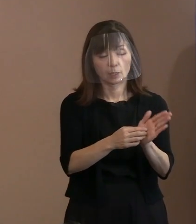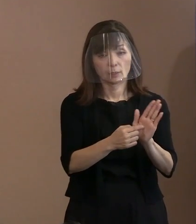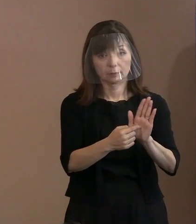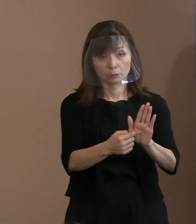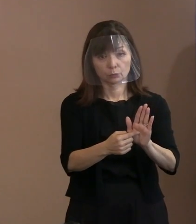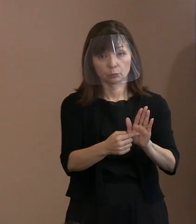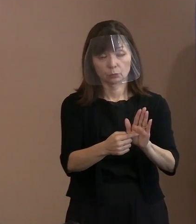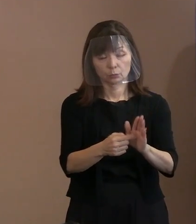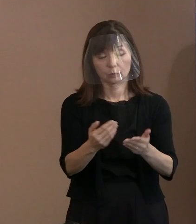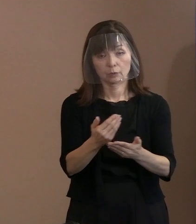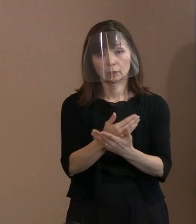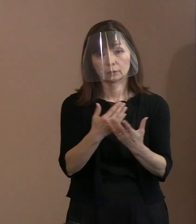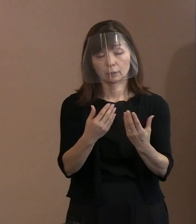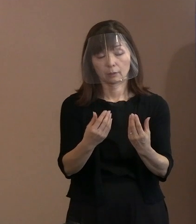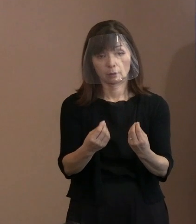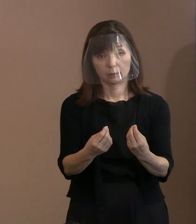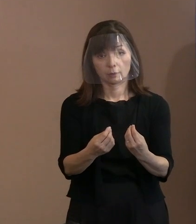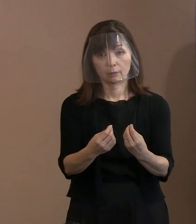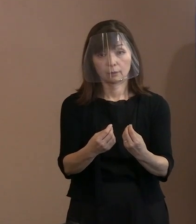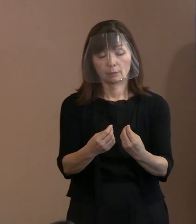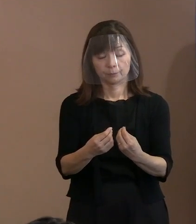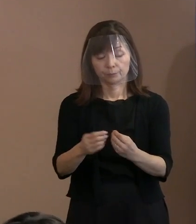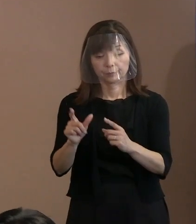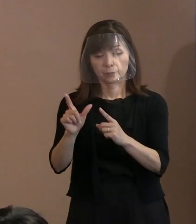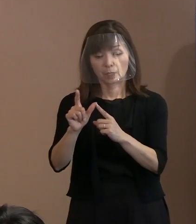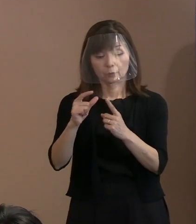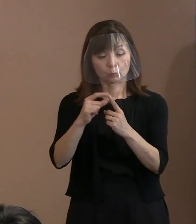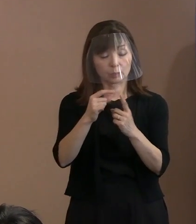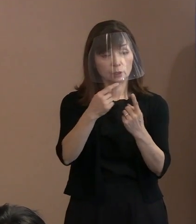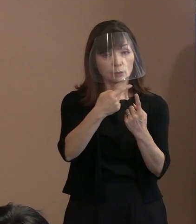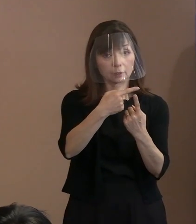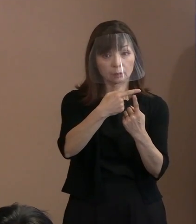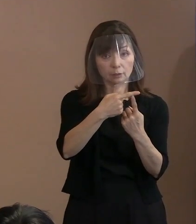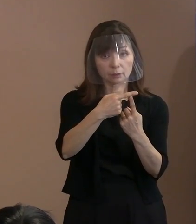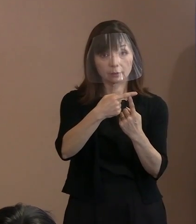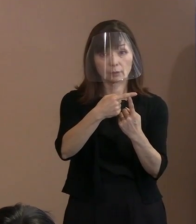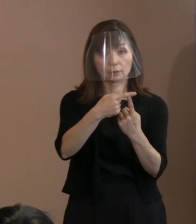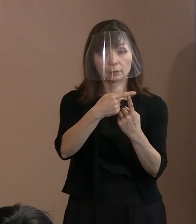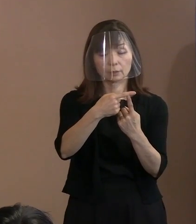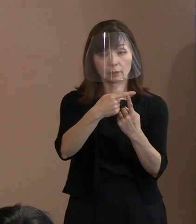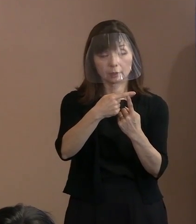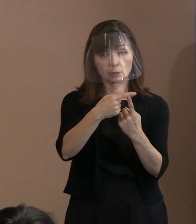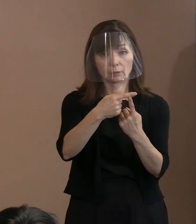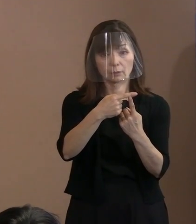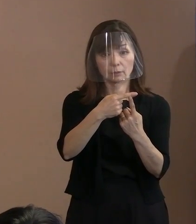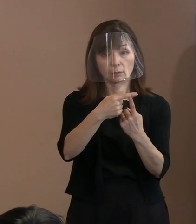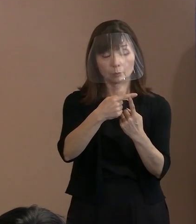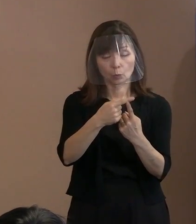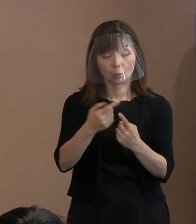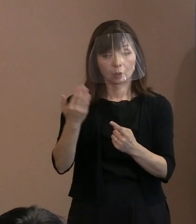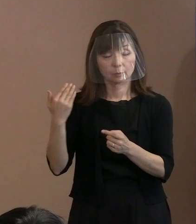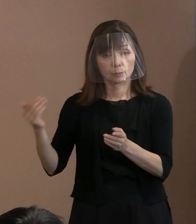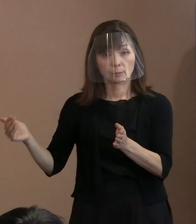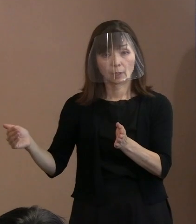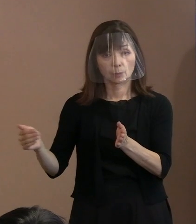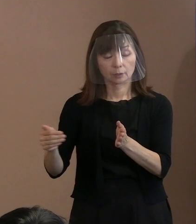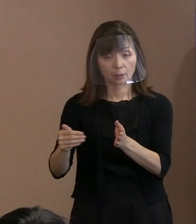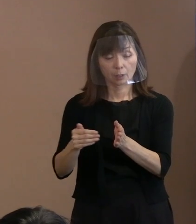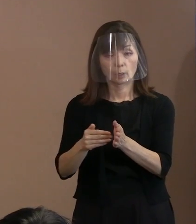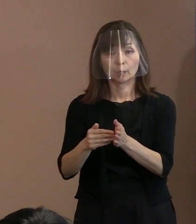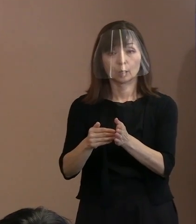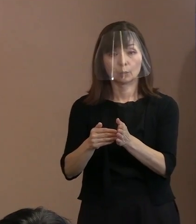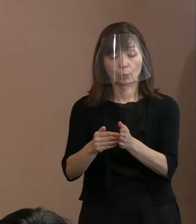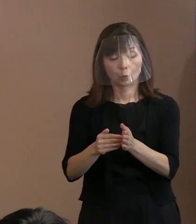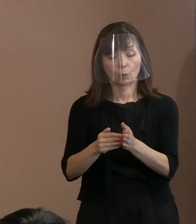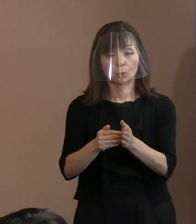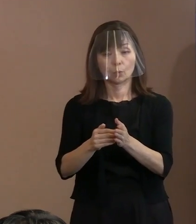いよいよこのＮＰＴ､今までも､ いわゆる合意文書ができていない中で､